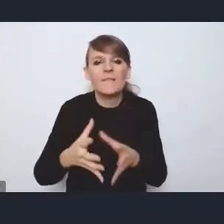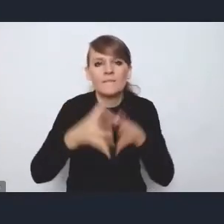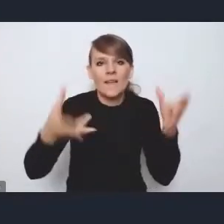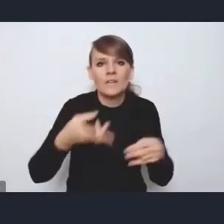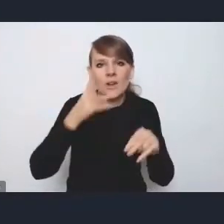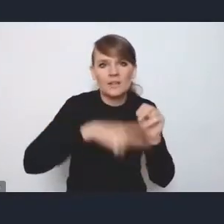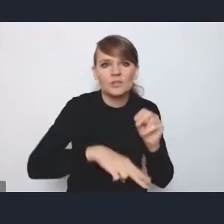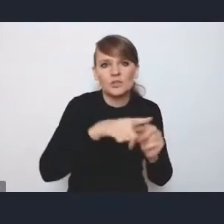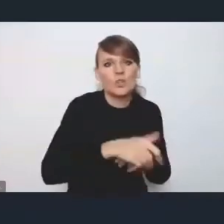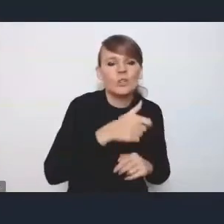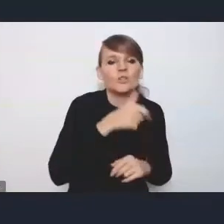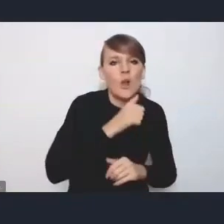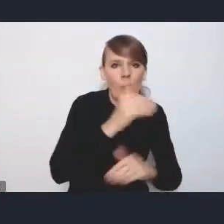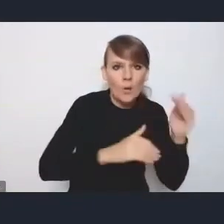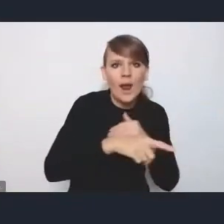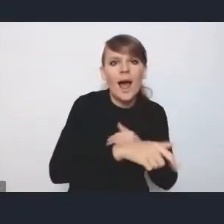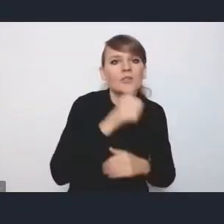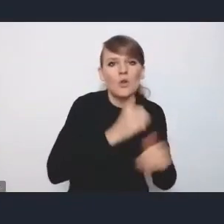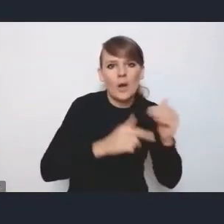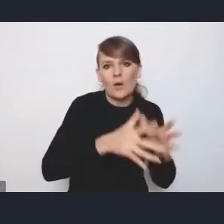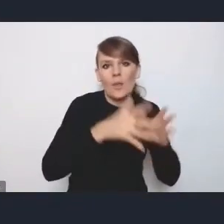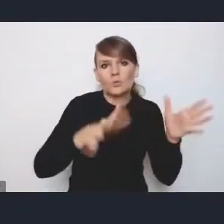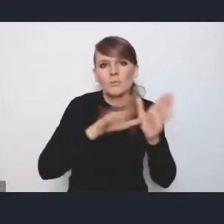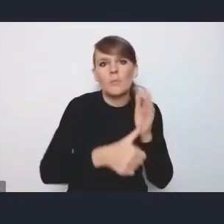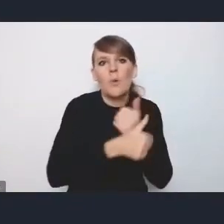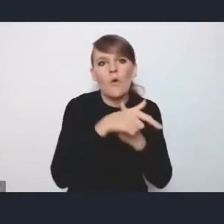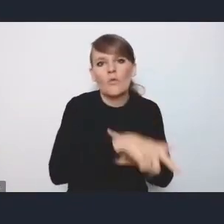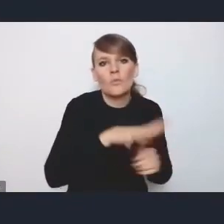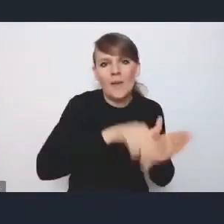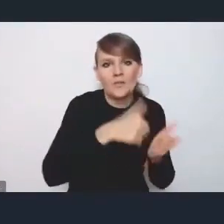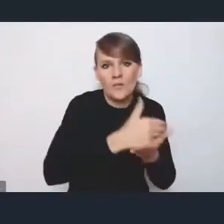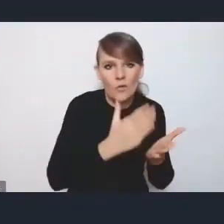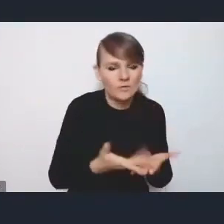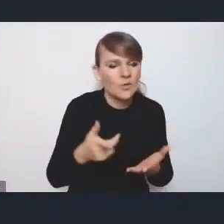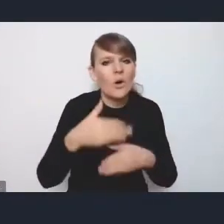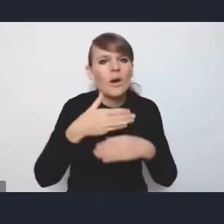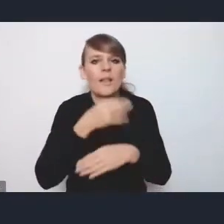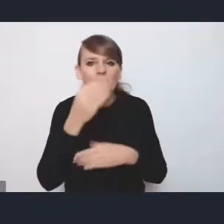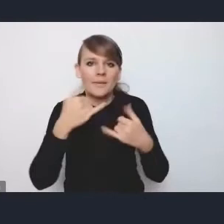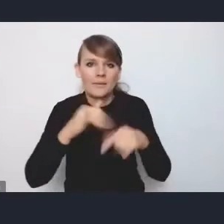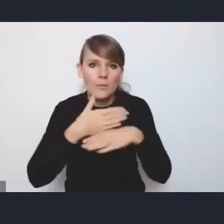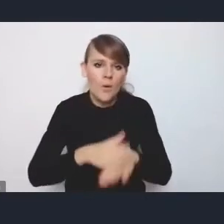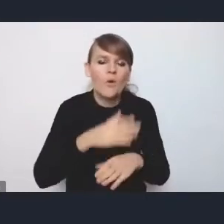tylko dlatego, że jest miastem wojewódzkim. Więc ten podział na ośrodki metropolitalne, wojewódzkie, regionalne, subregionalne i ponadlokalne